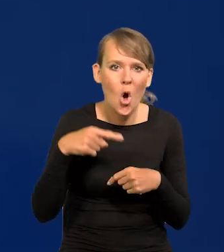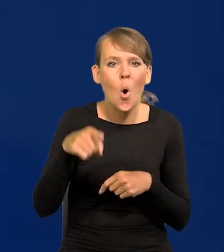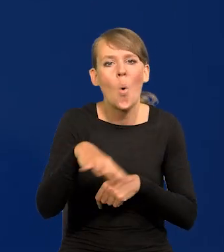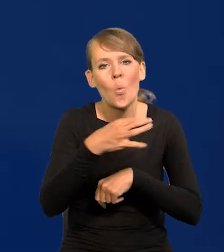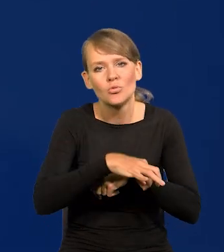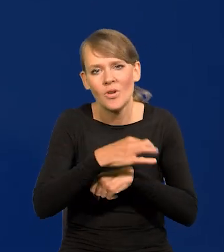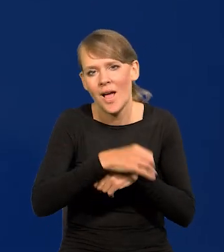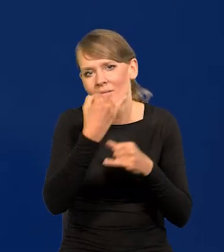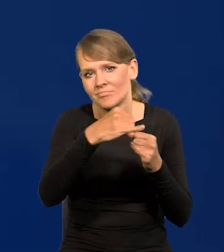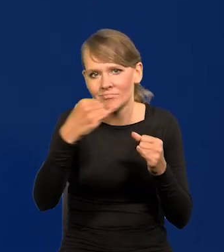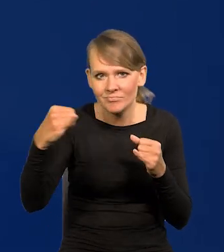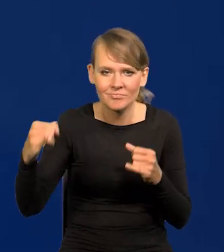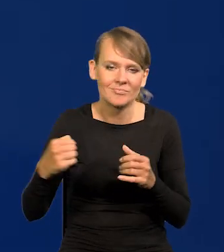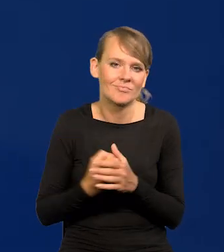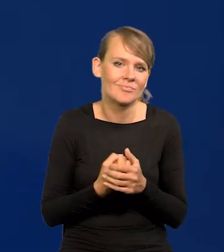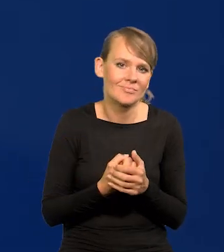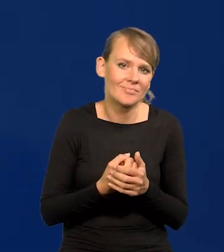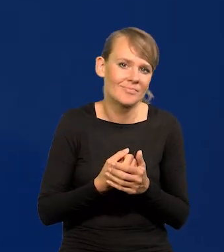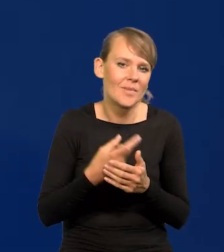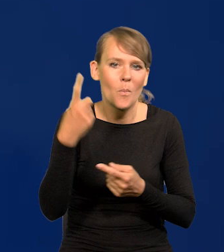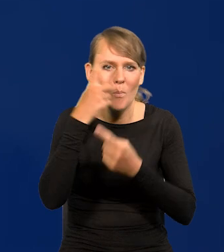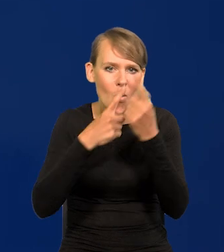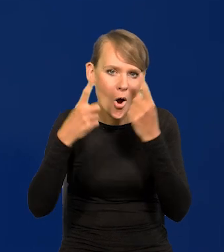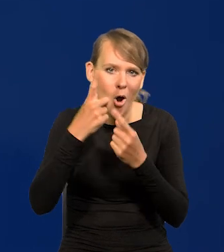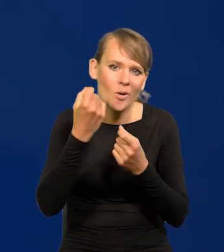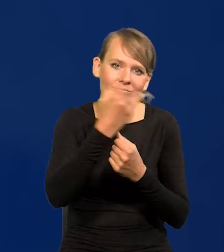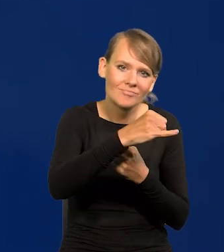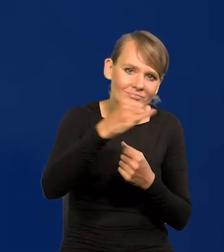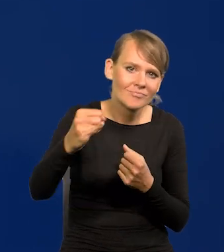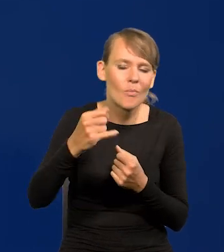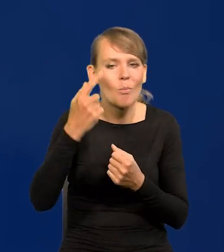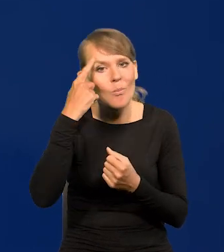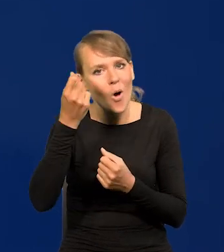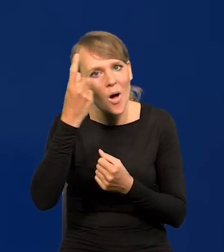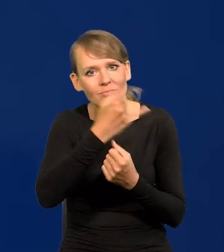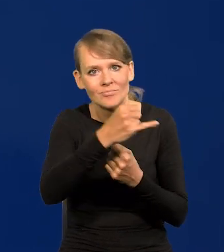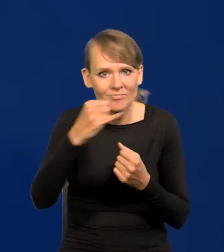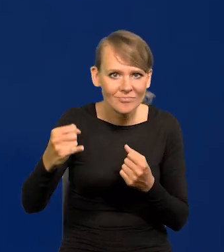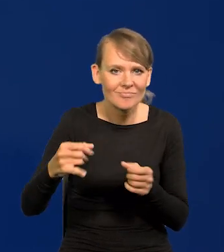mające różne, że tak powiem, parafię poglądów, różne koncepcje, to się uciera.